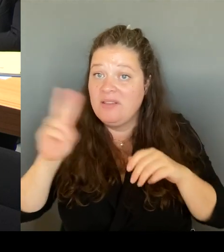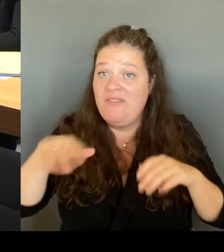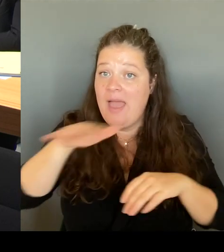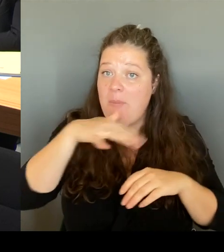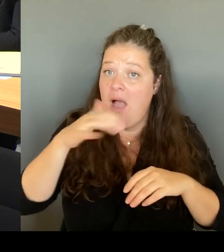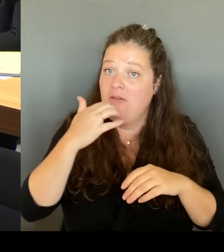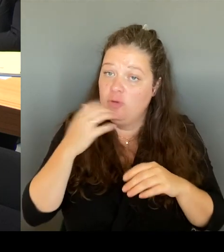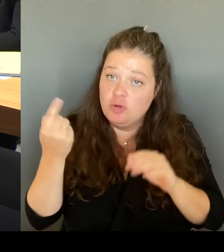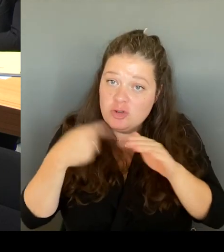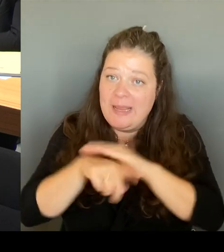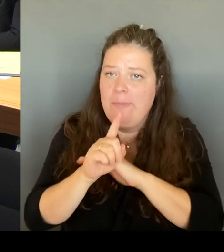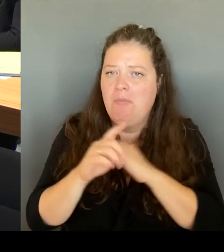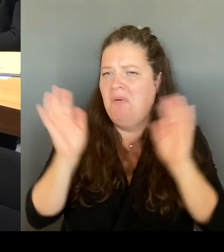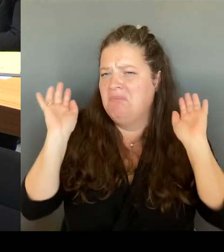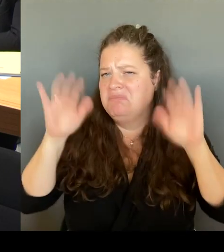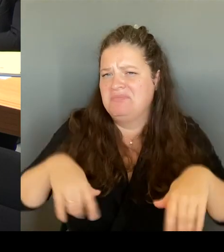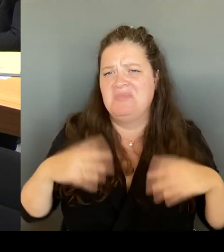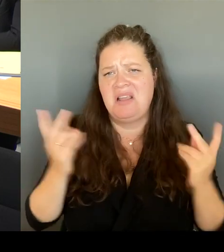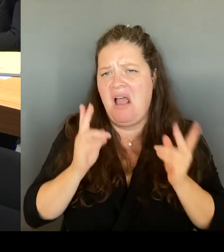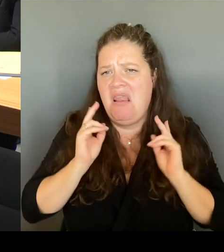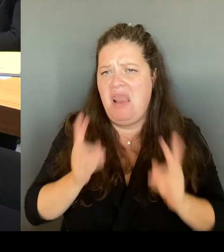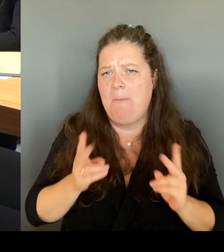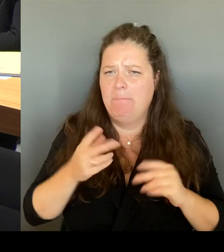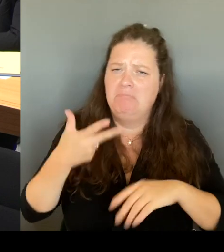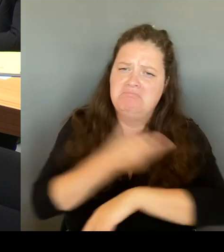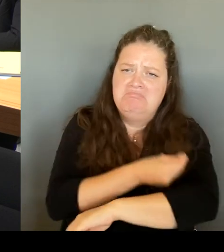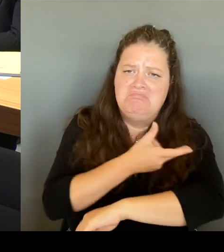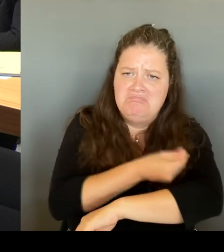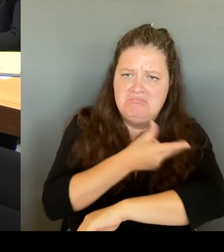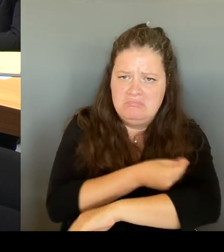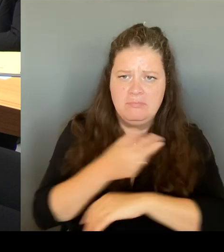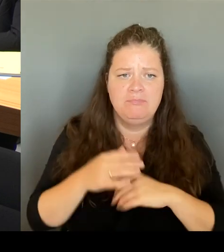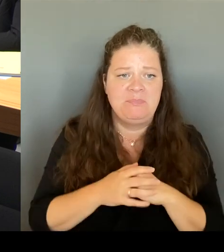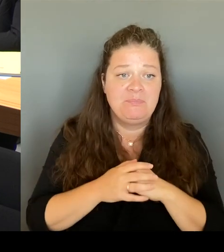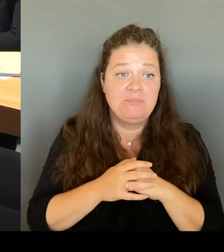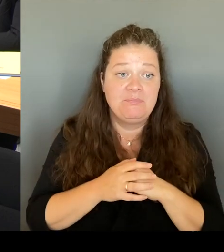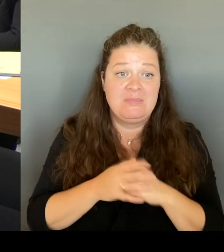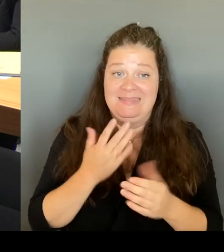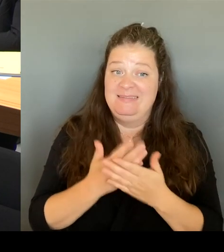dass wir dort weiterführen, was sich eigentlich